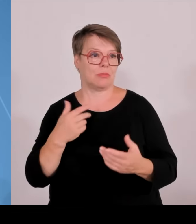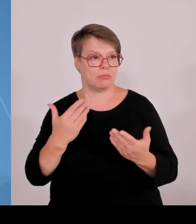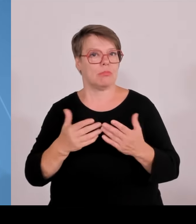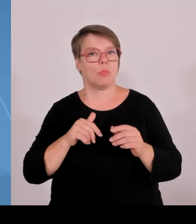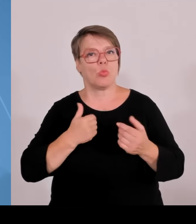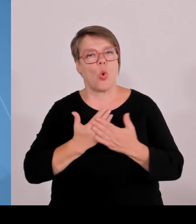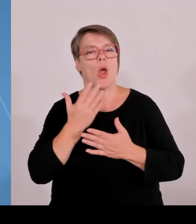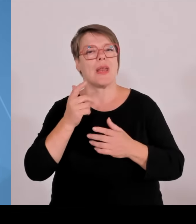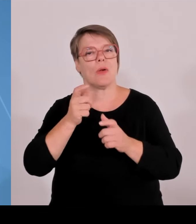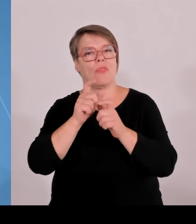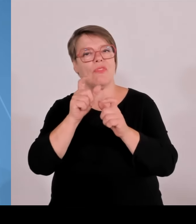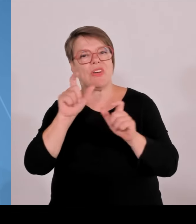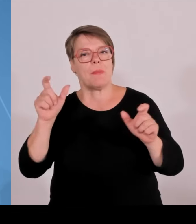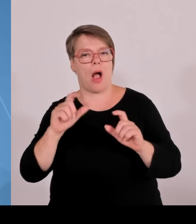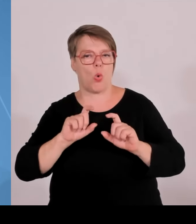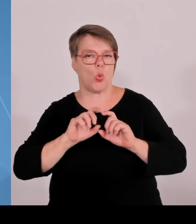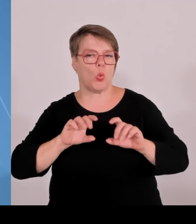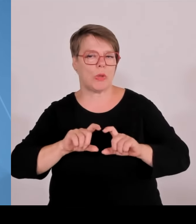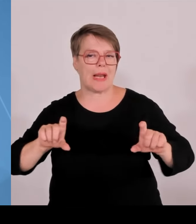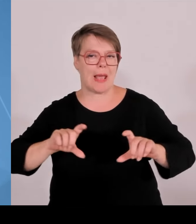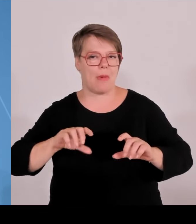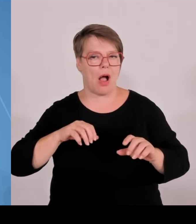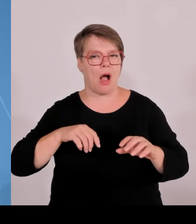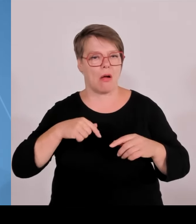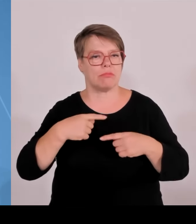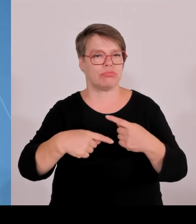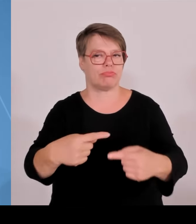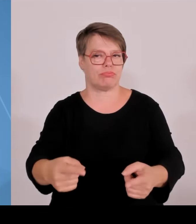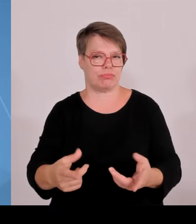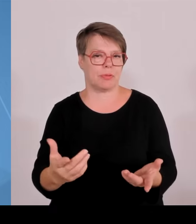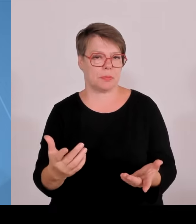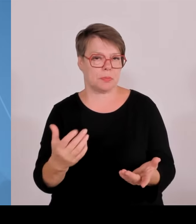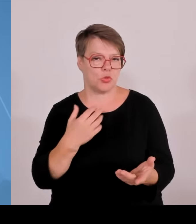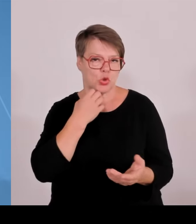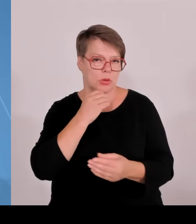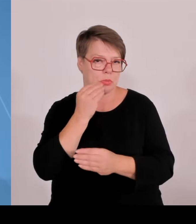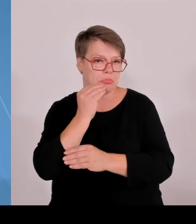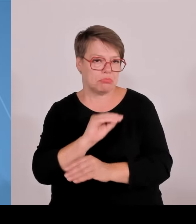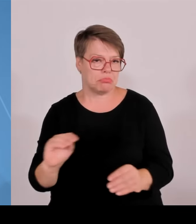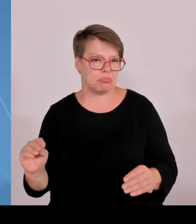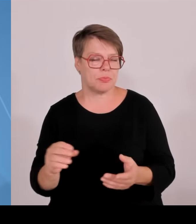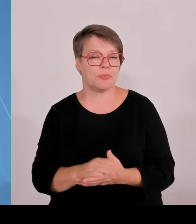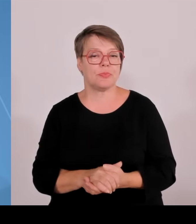Wir versuchen, diesen Technologietransfer zu verlängern, und zwar in alle Regionen Bayerns Ministerpräsident Markus